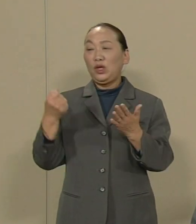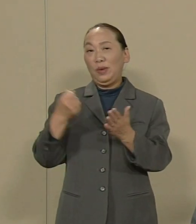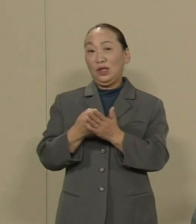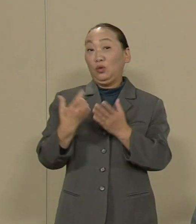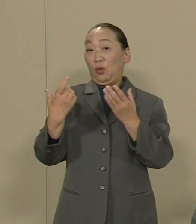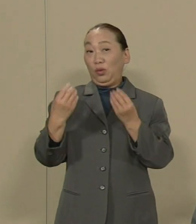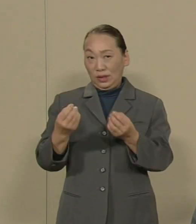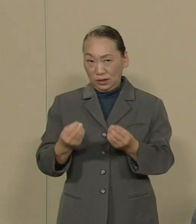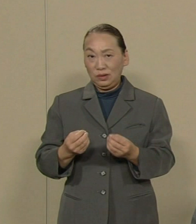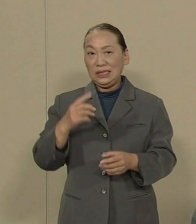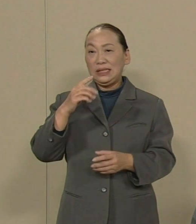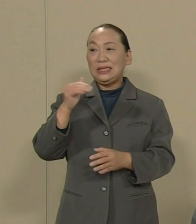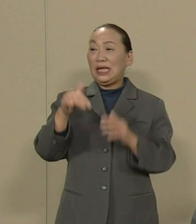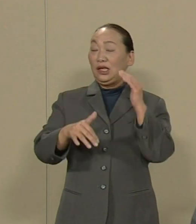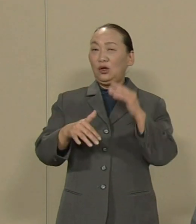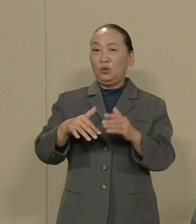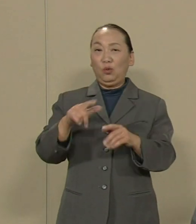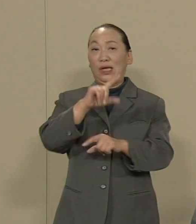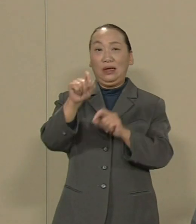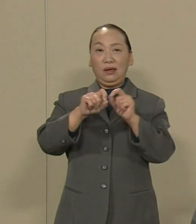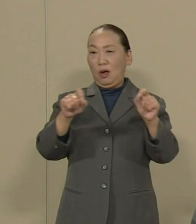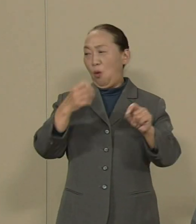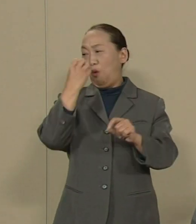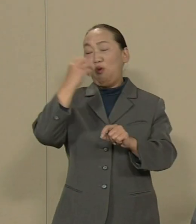選挙の結果を無視しています